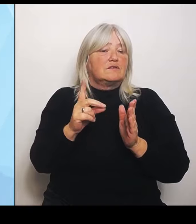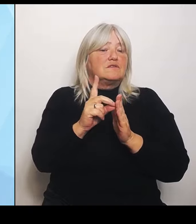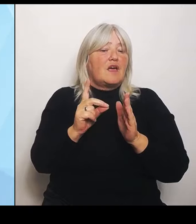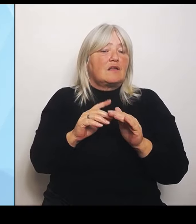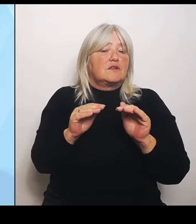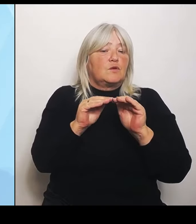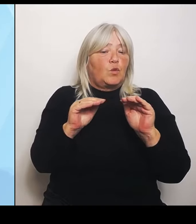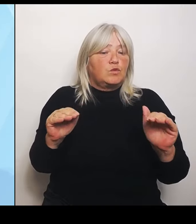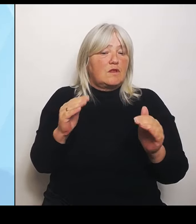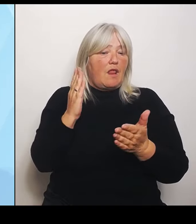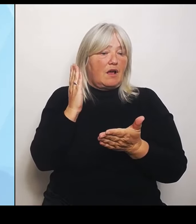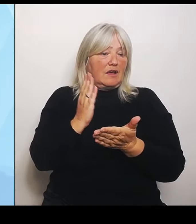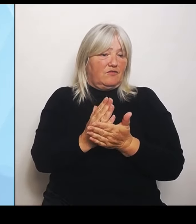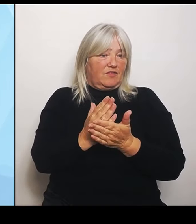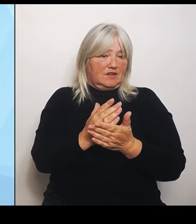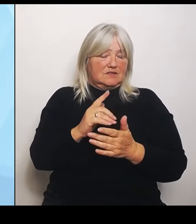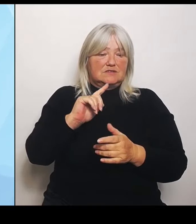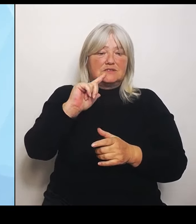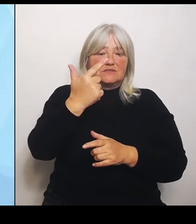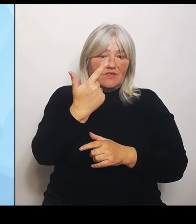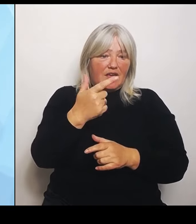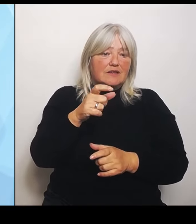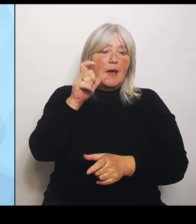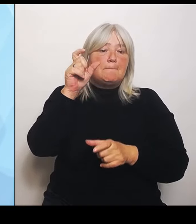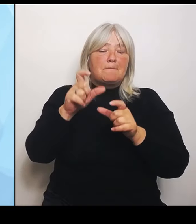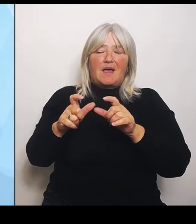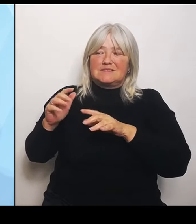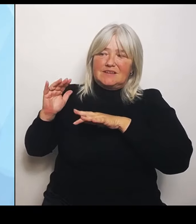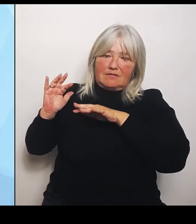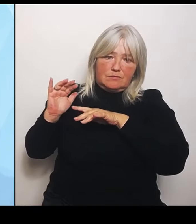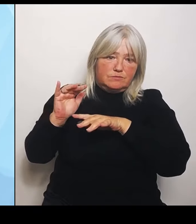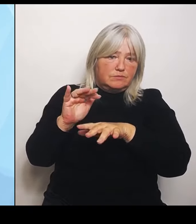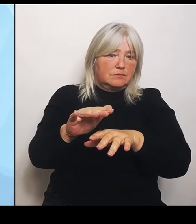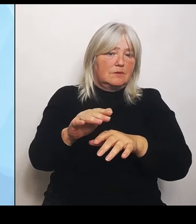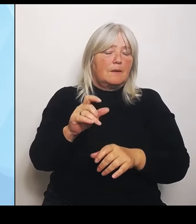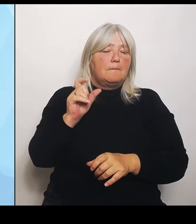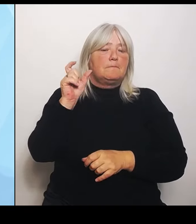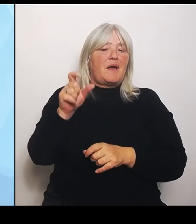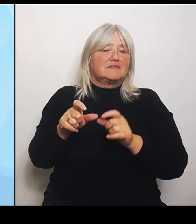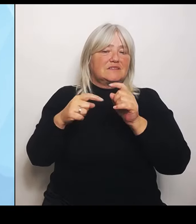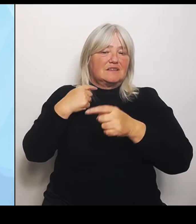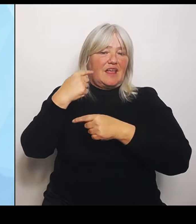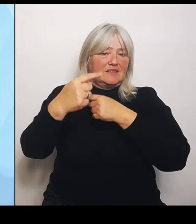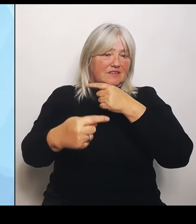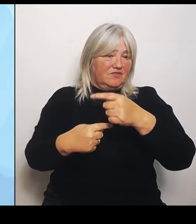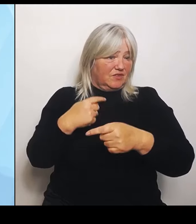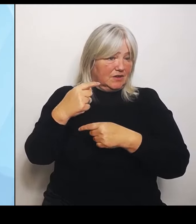Patientenentwicklung, die wird ja frühestens im Frühjahr 25 fertig sein. Da sind wir jetzt gerade in der